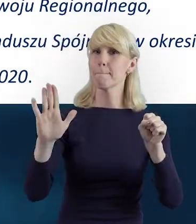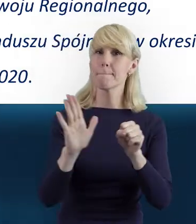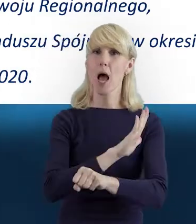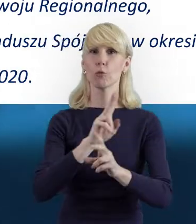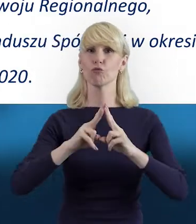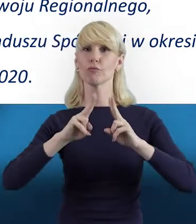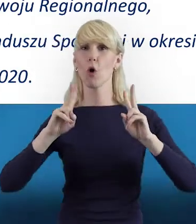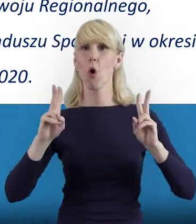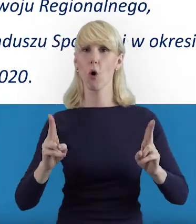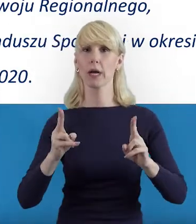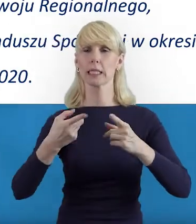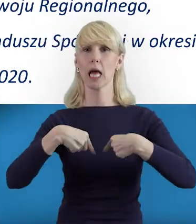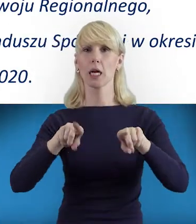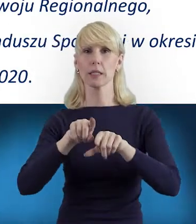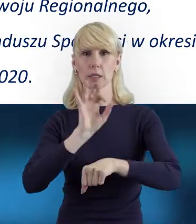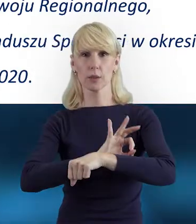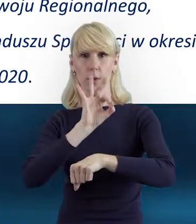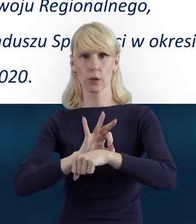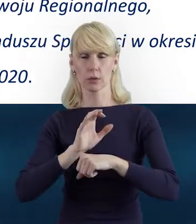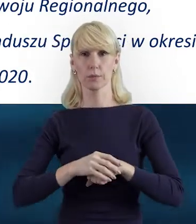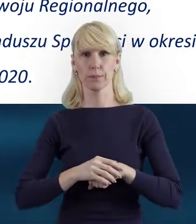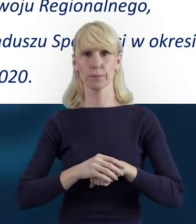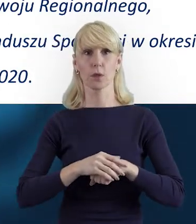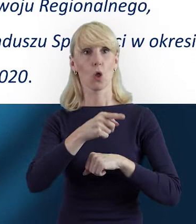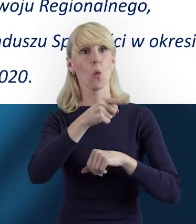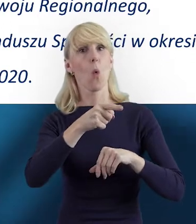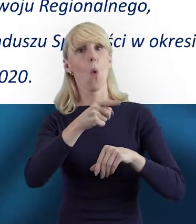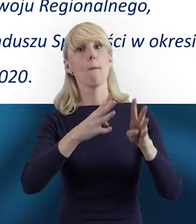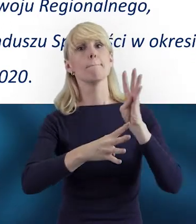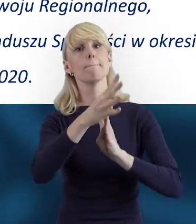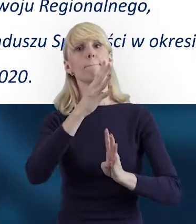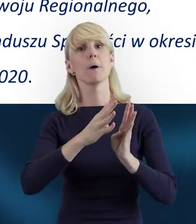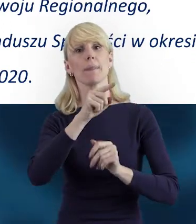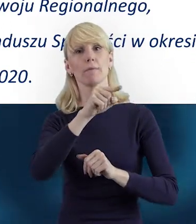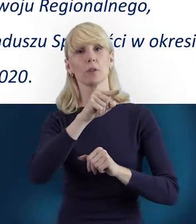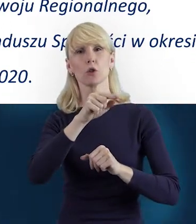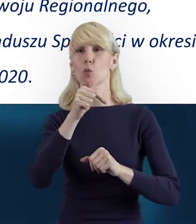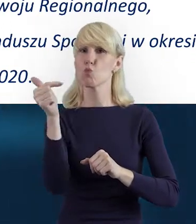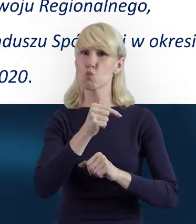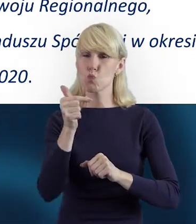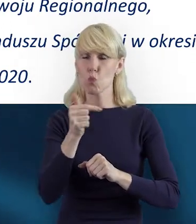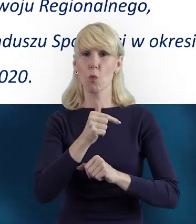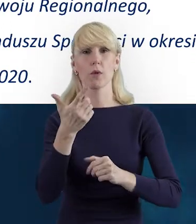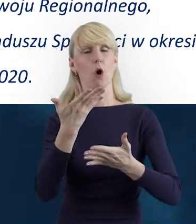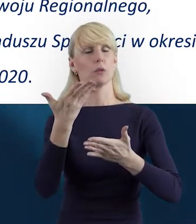Otóż beneficjent ma obowiązek wypełnić Bazę Personelu.